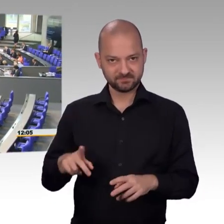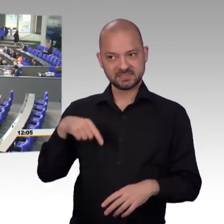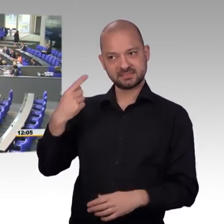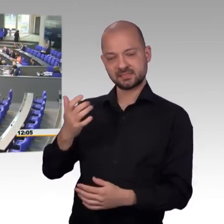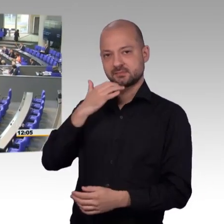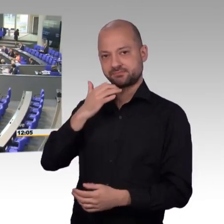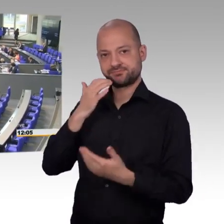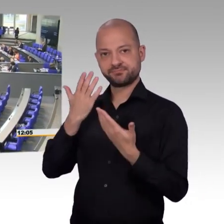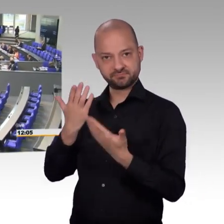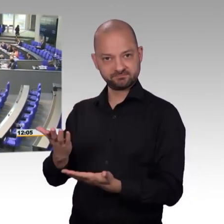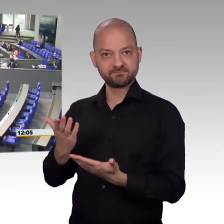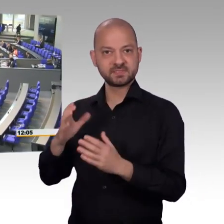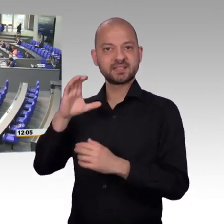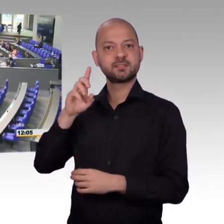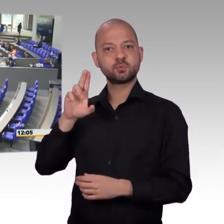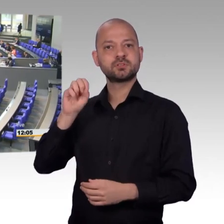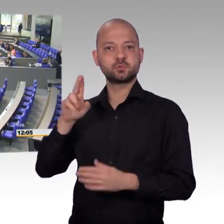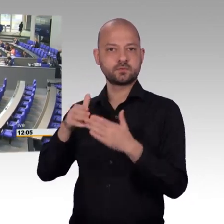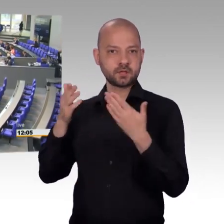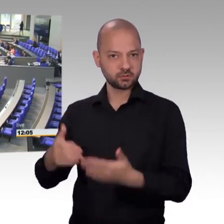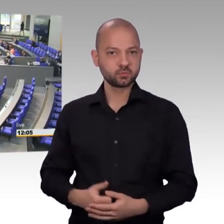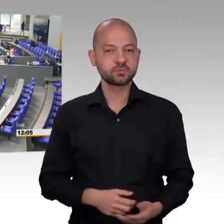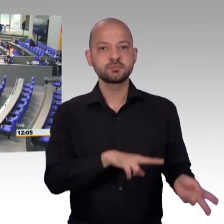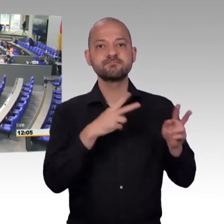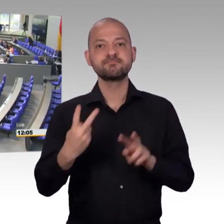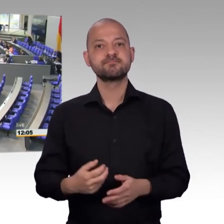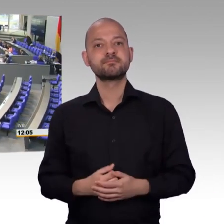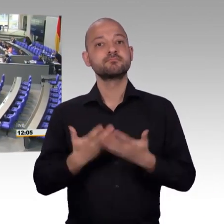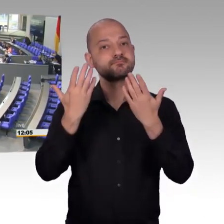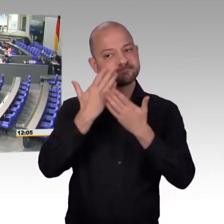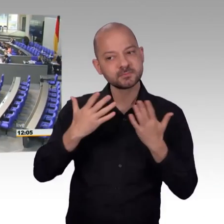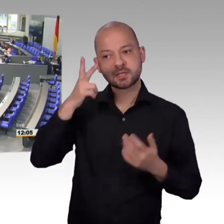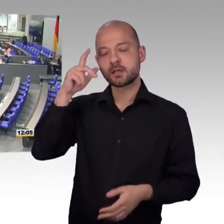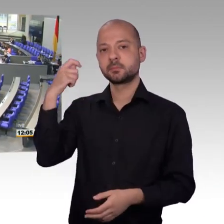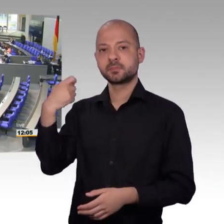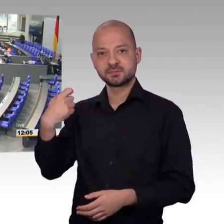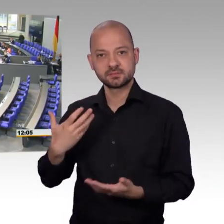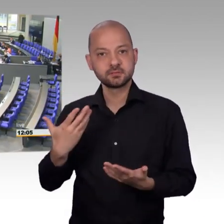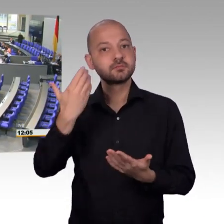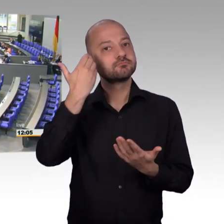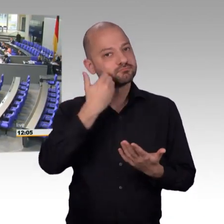ich darf Sie, ähnlich wie Herr Präsident eben hier auch herzlich begrüßen. Ich habe ja schon Angst gehabt, aufgrund des guten Verhältnisses,